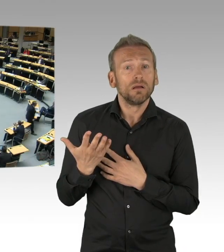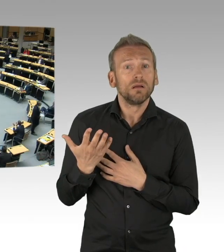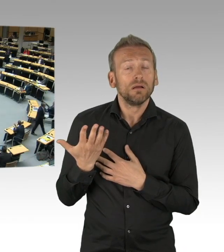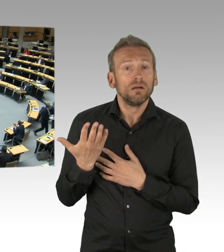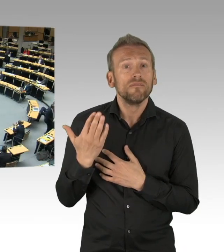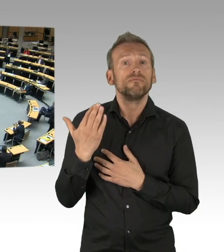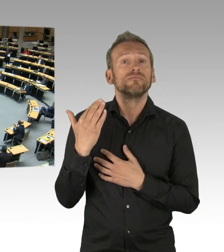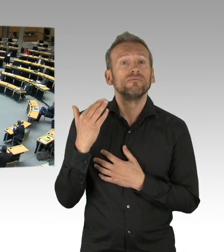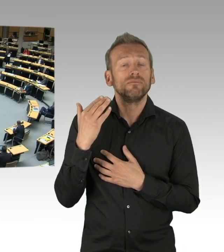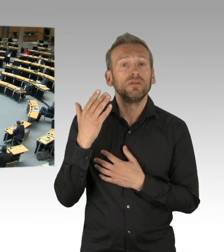(Zwischenrufe)